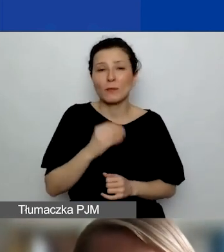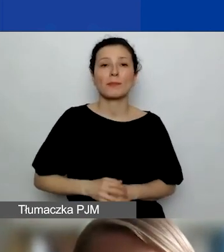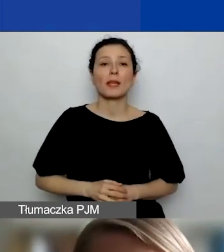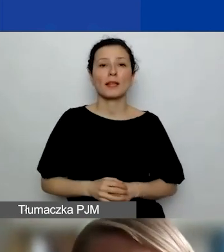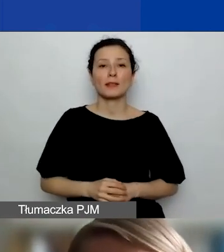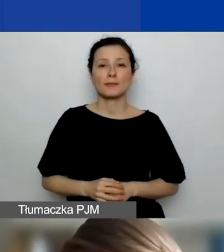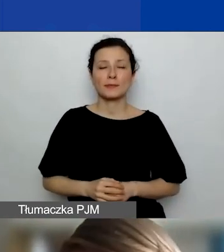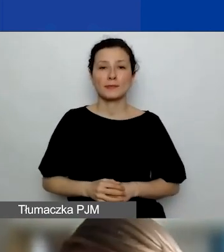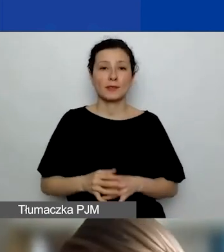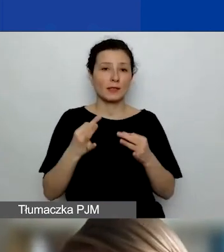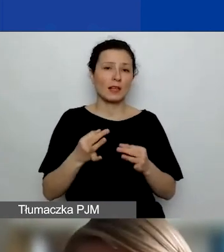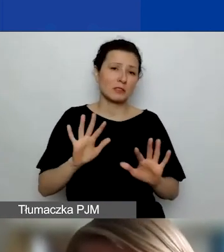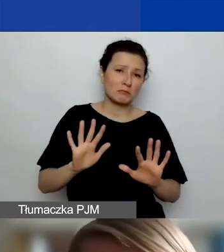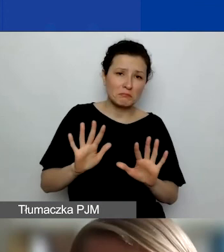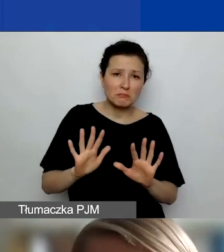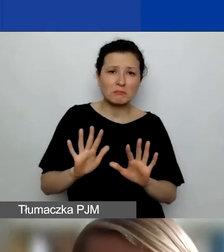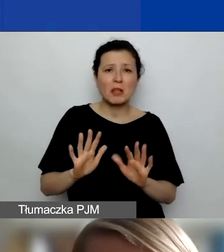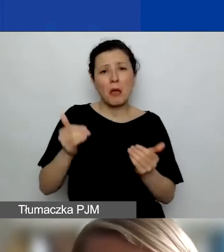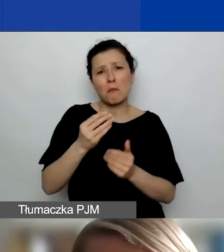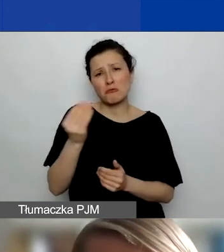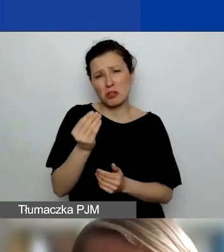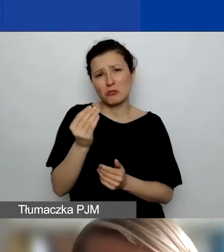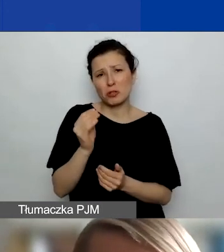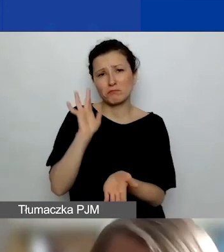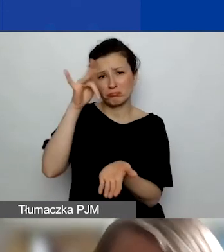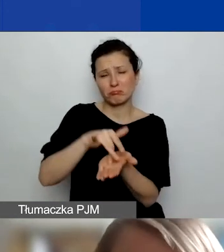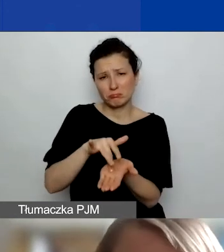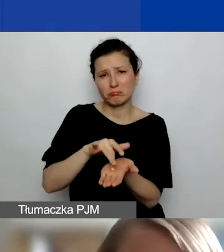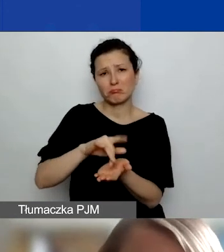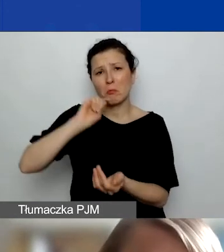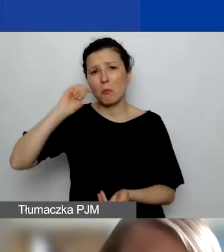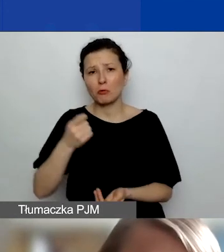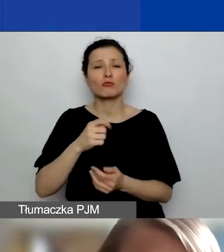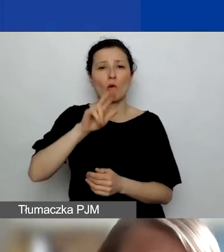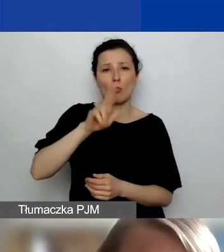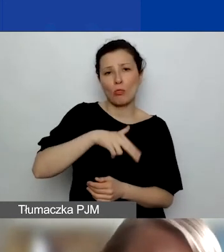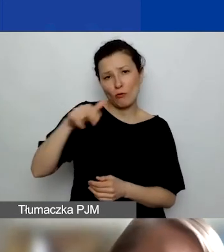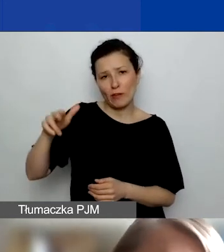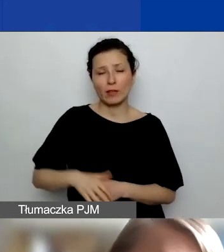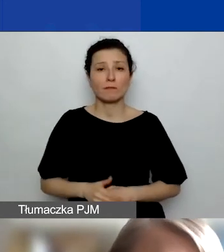jeszcze w miarę dobrze do Norwegii przynajmniej można się udać. Na tyle, na ile będziecie czuli taką potrzebę,